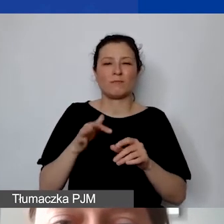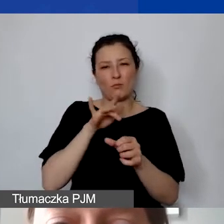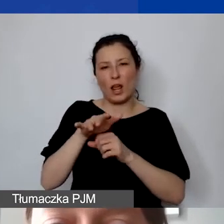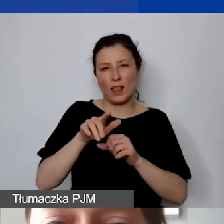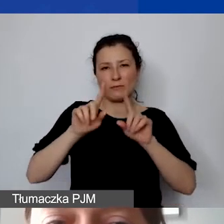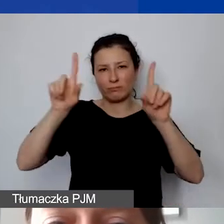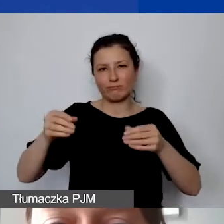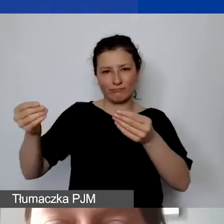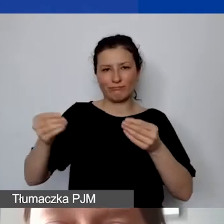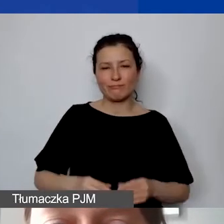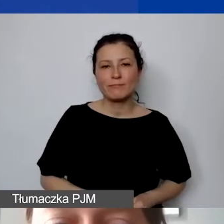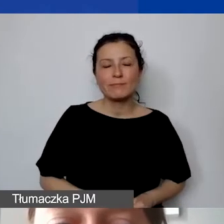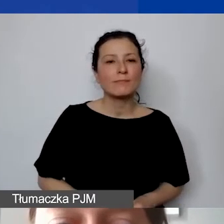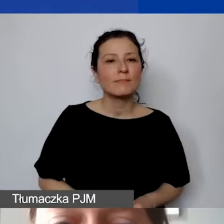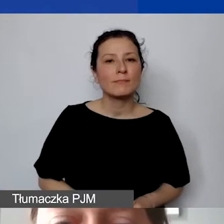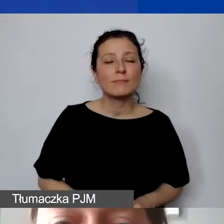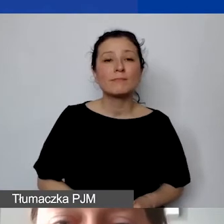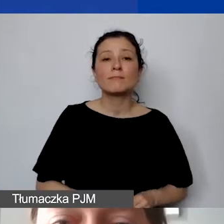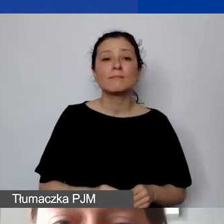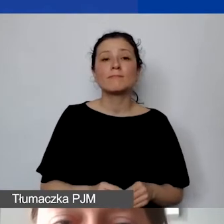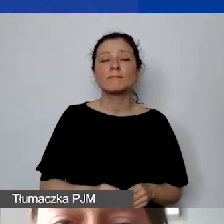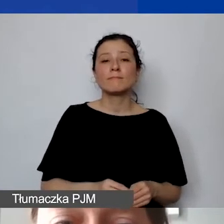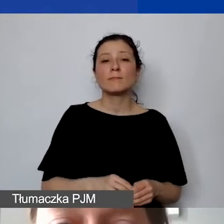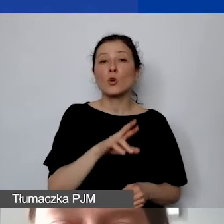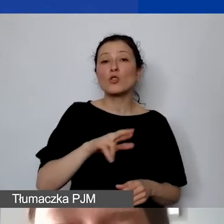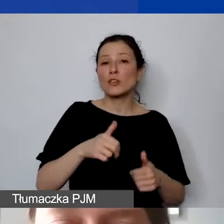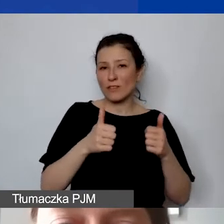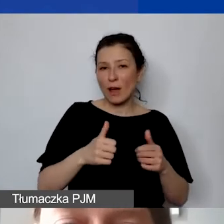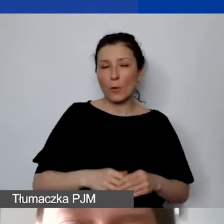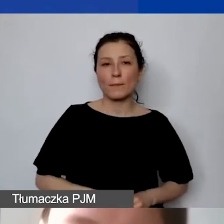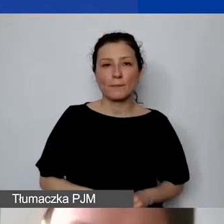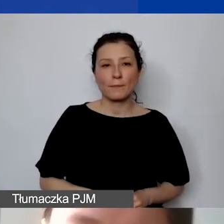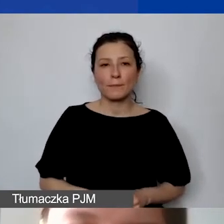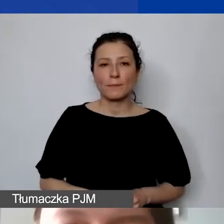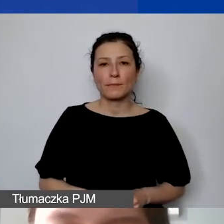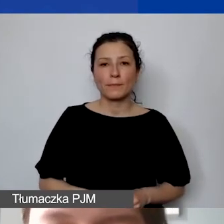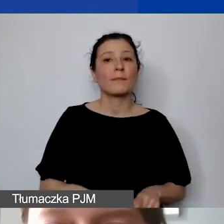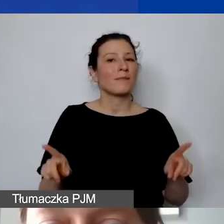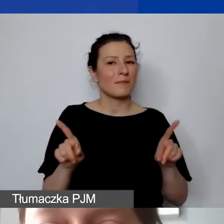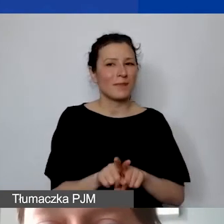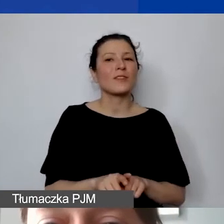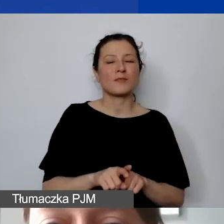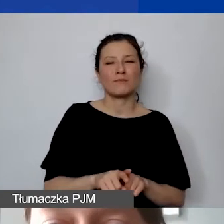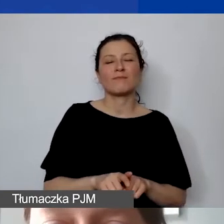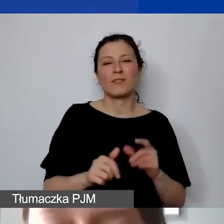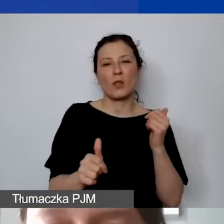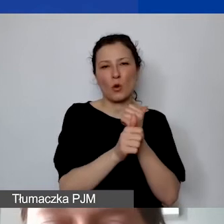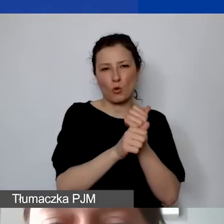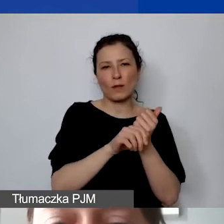Środki trwałe, jak wspominałam, muszą też być dokumentowane tabelami amortyzacyjnym.